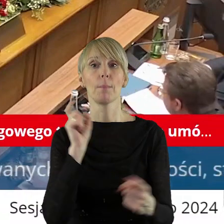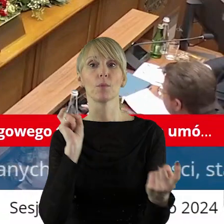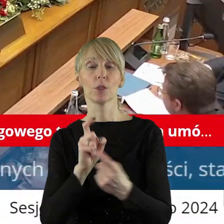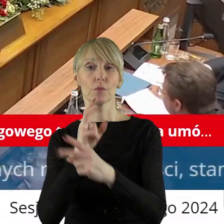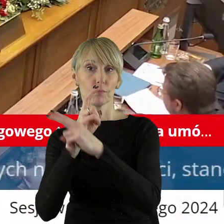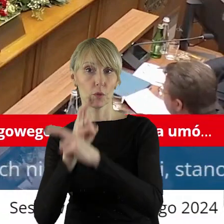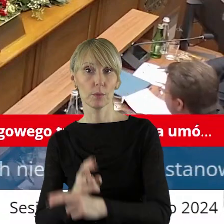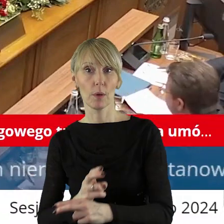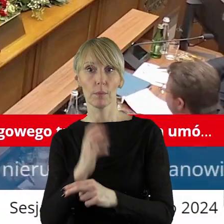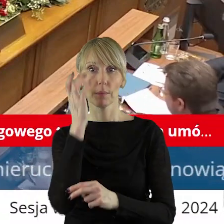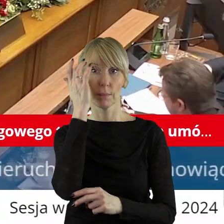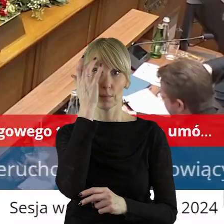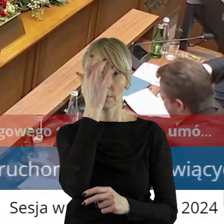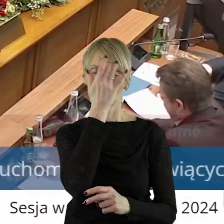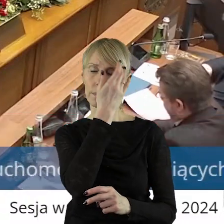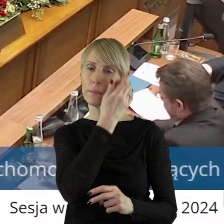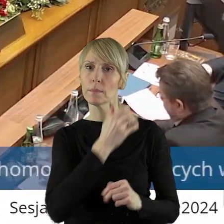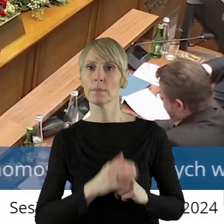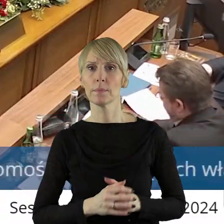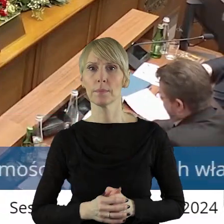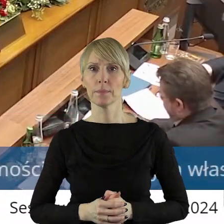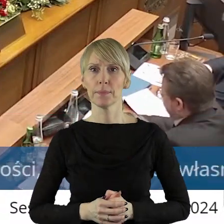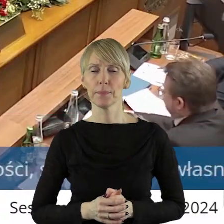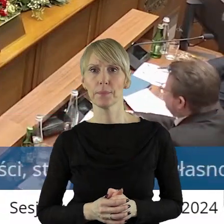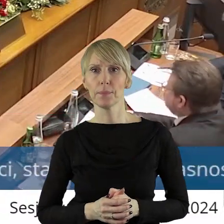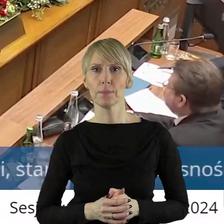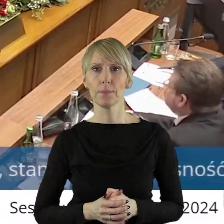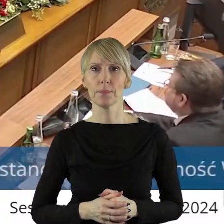kto jest przeciw, kto się wstrzymał?